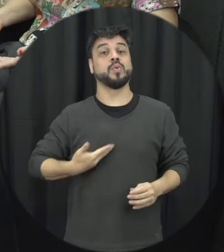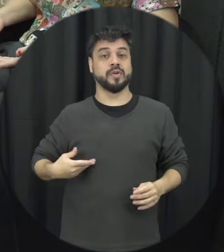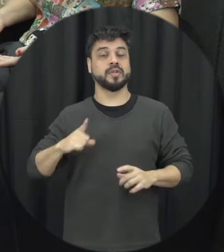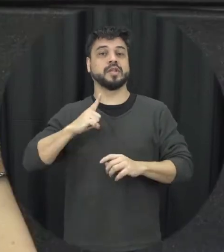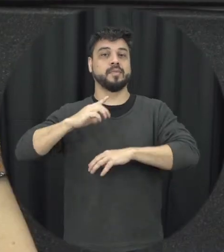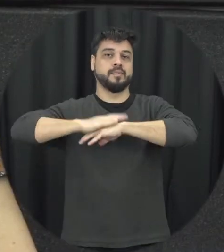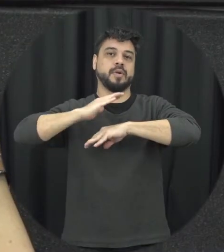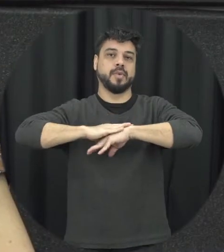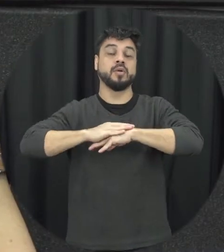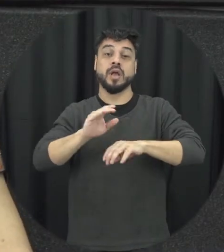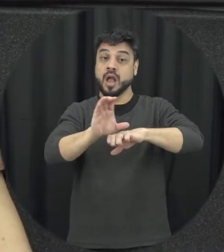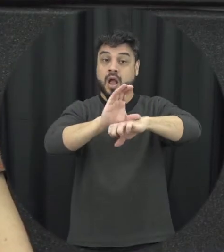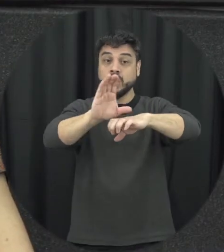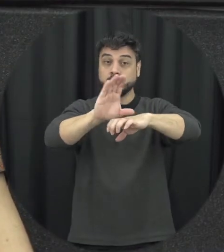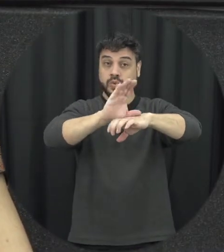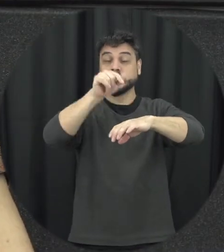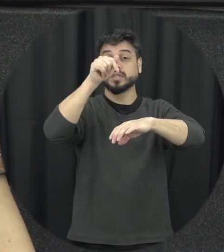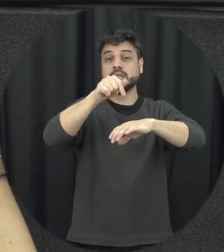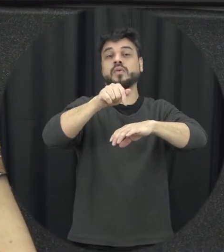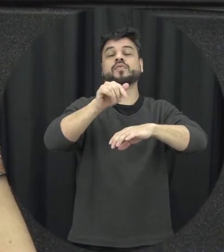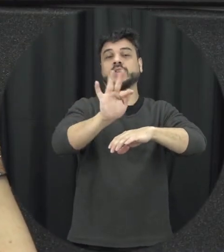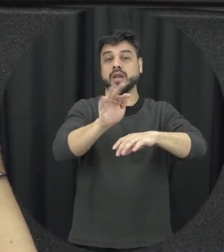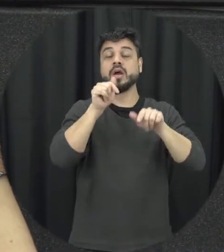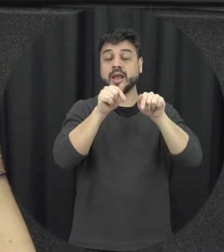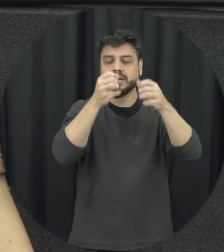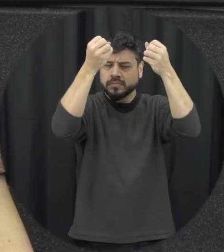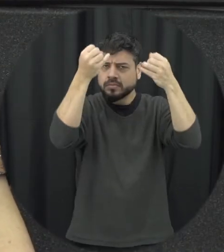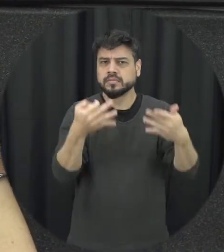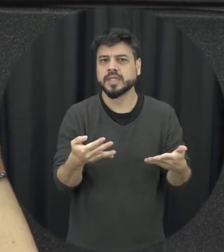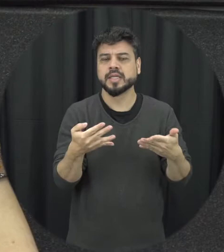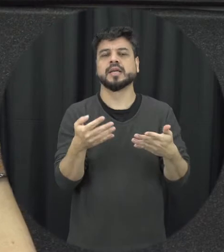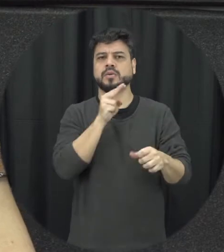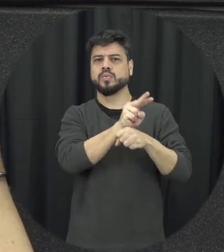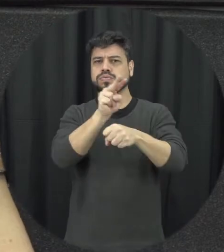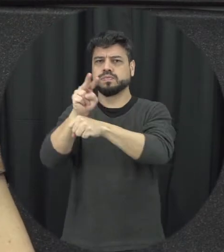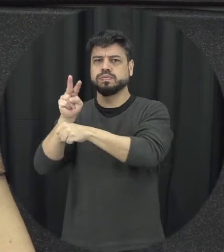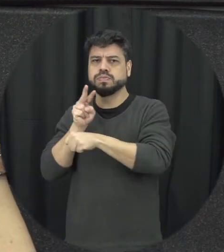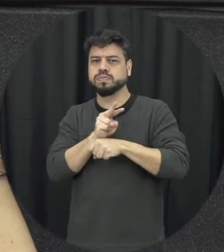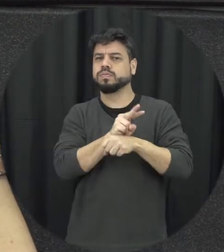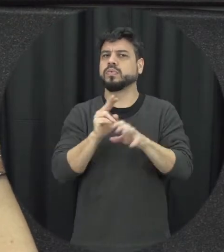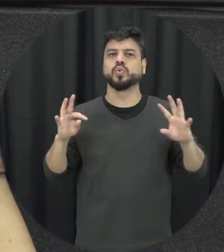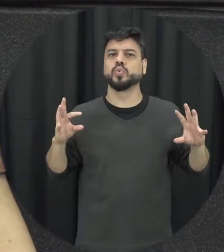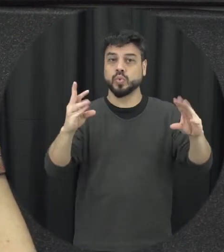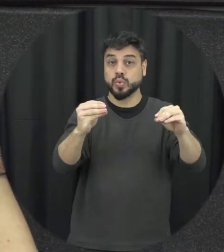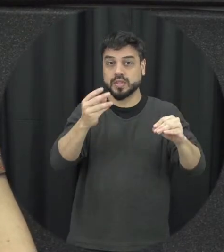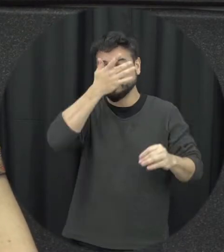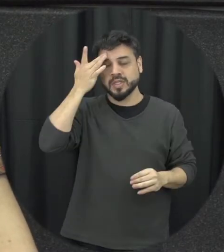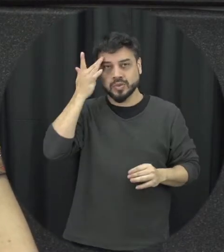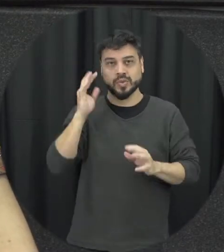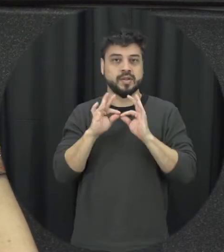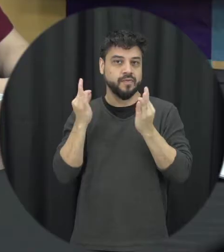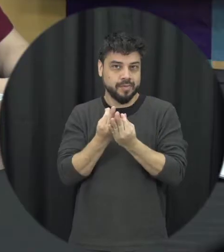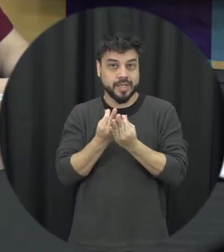nossa Constituição Federal na verdade proteger todos os membros né da família das situações aí de